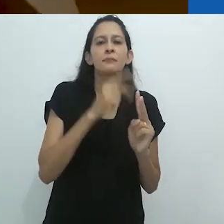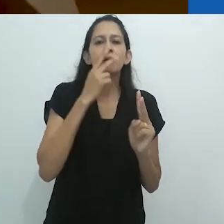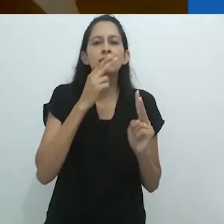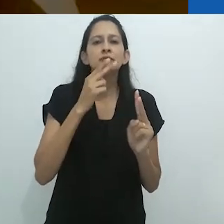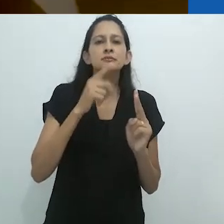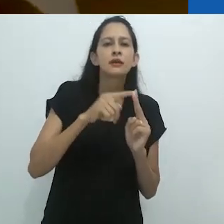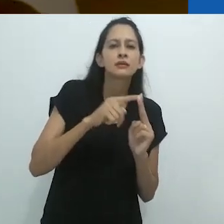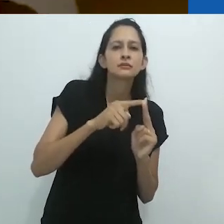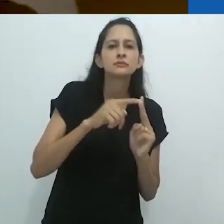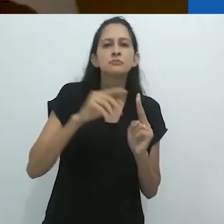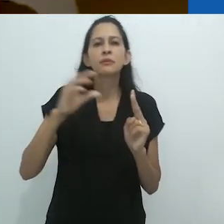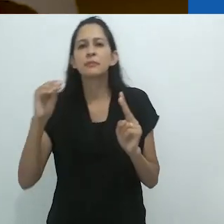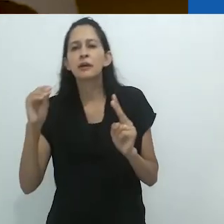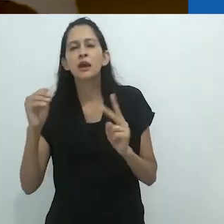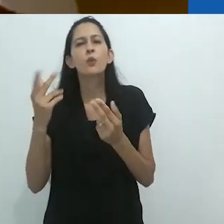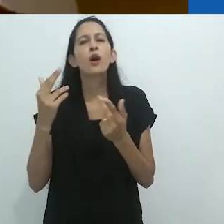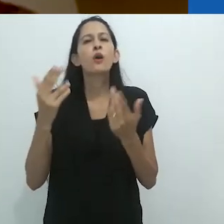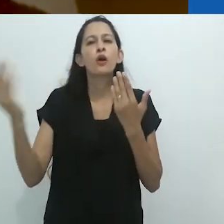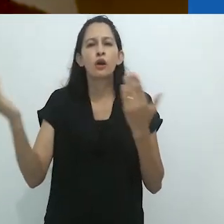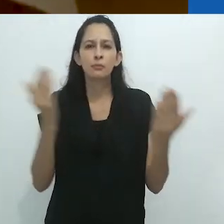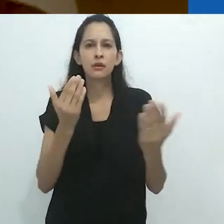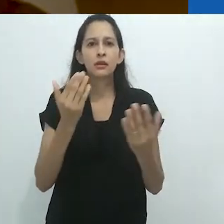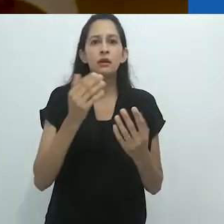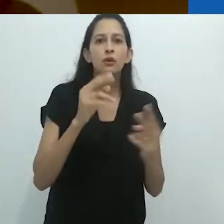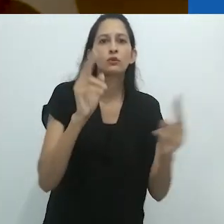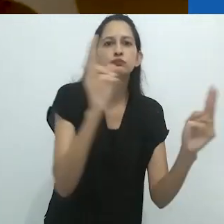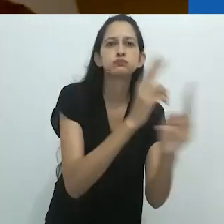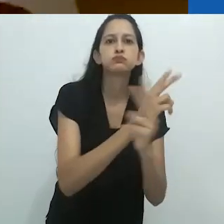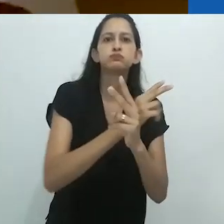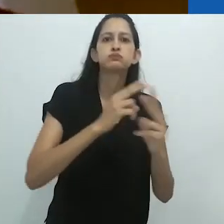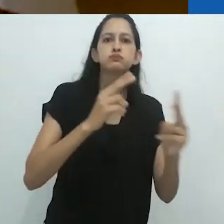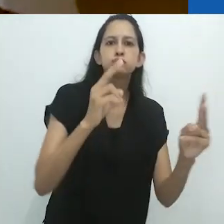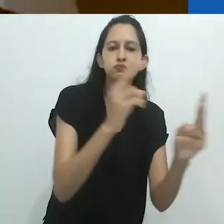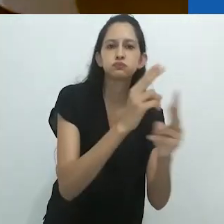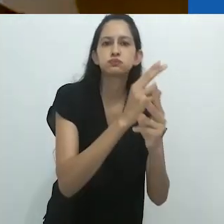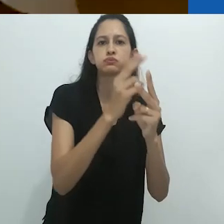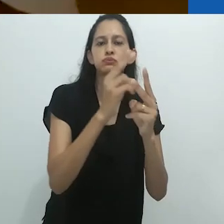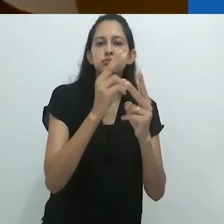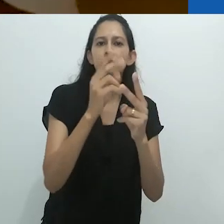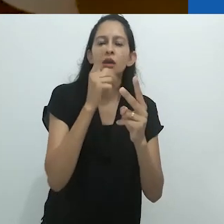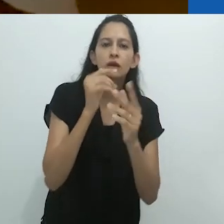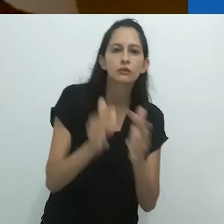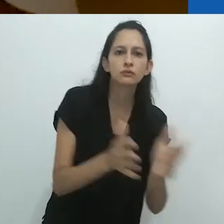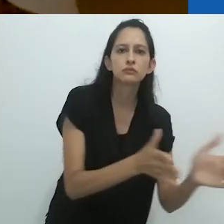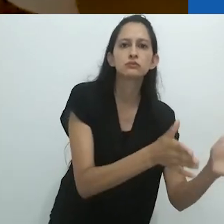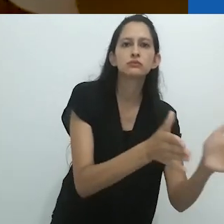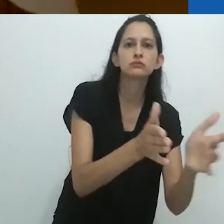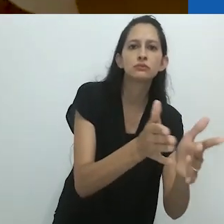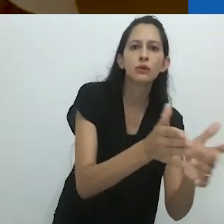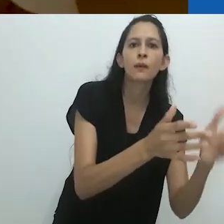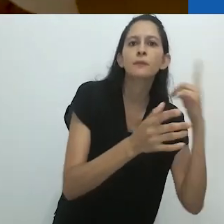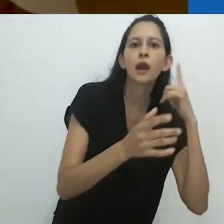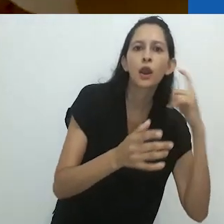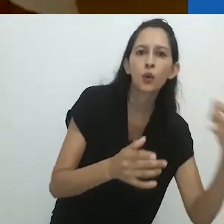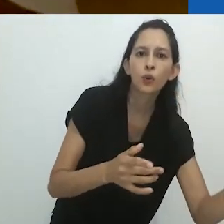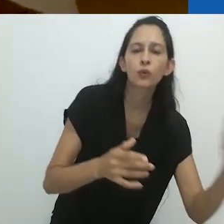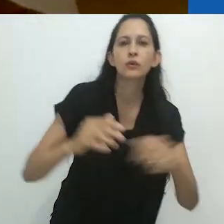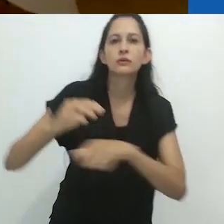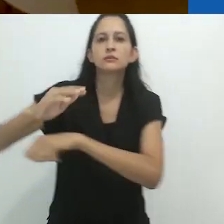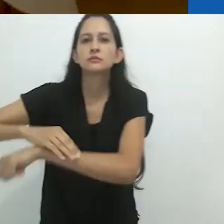um vai e vem, entre o vento vindo do rio e o coaxar de inúmeros sapos,